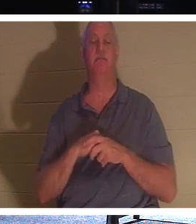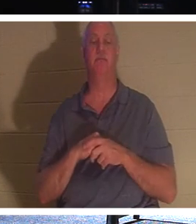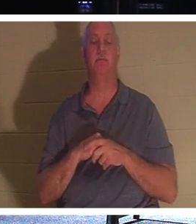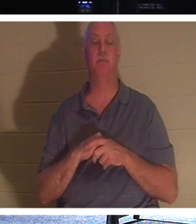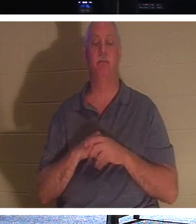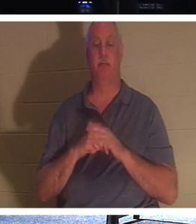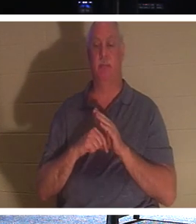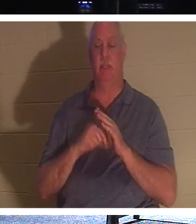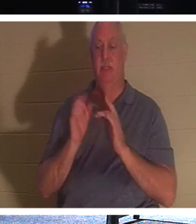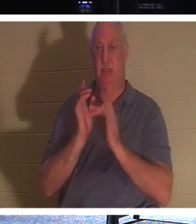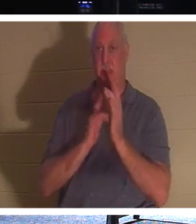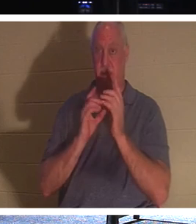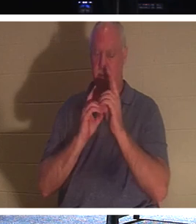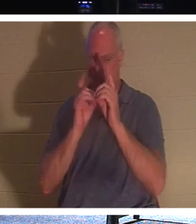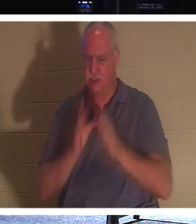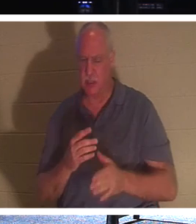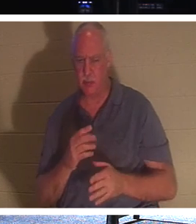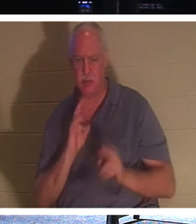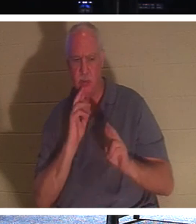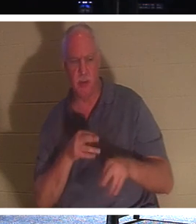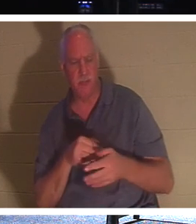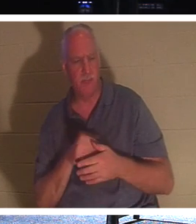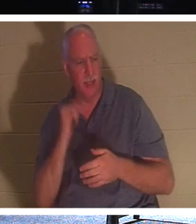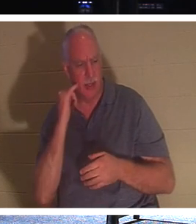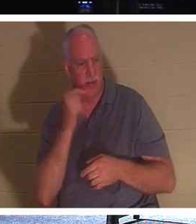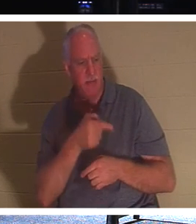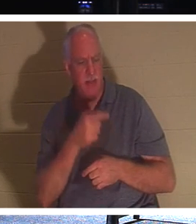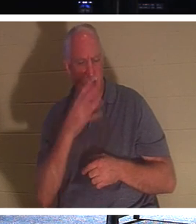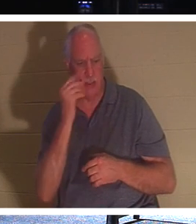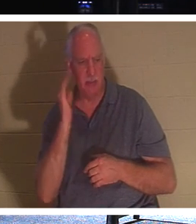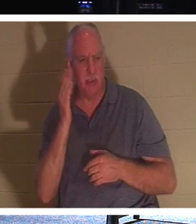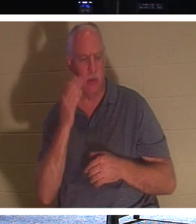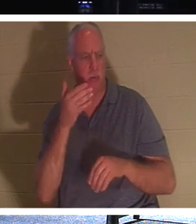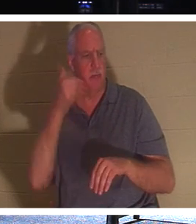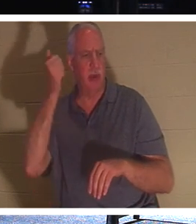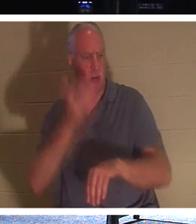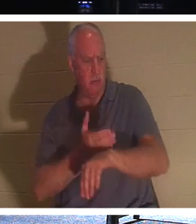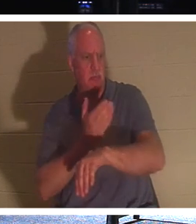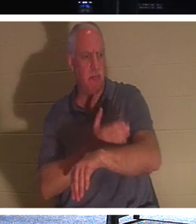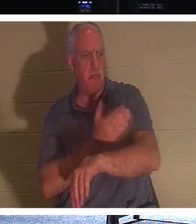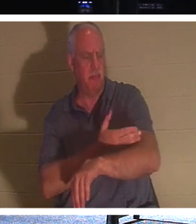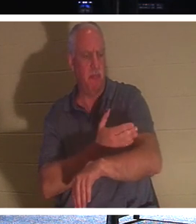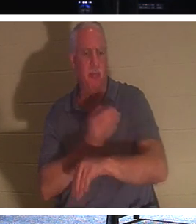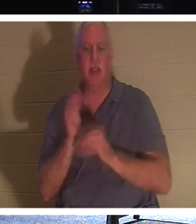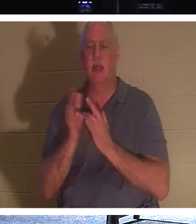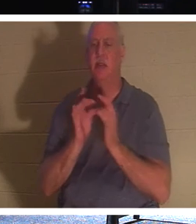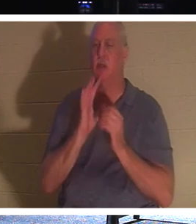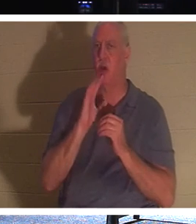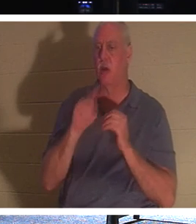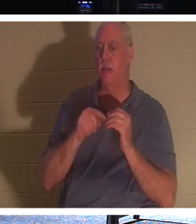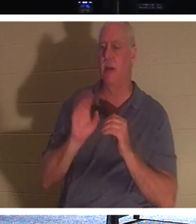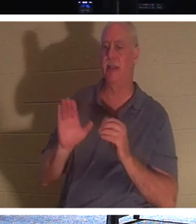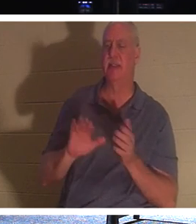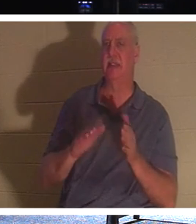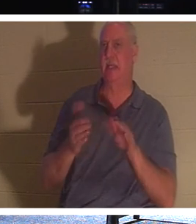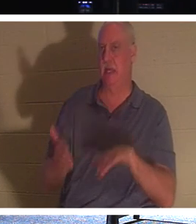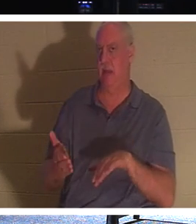उत्तर दिया, 'हे प्रभु, यदि वह सो जाए तो बेहतर हो जाएगा।' यीशु अपनी मृत्यु के बारे में बात कर रहे थे, लेकिन उनके